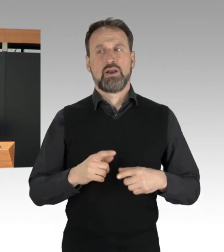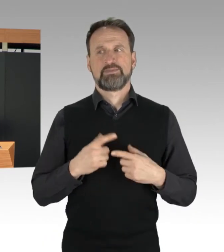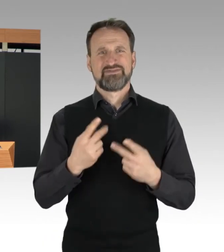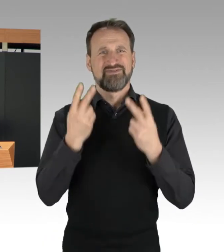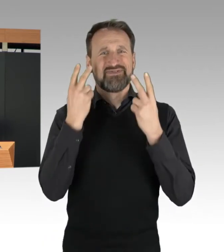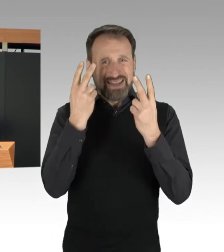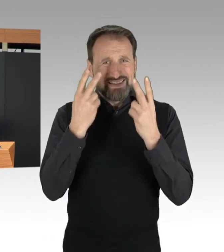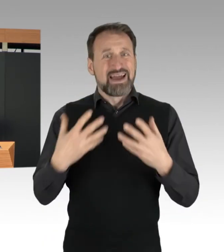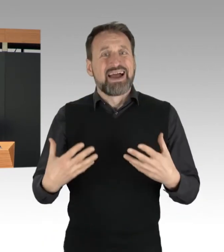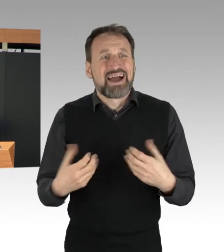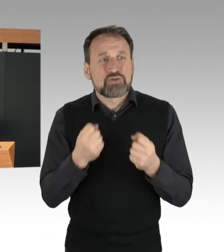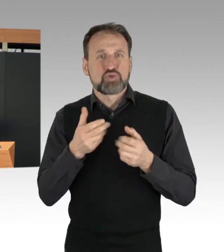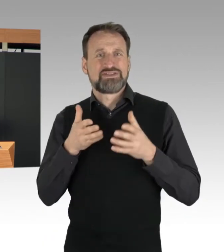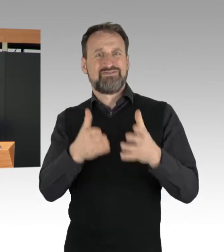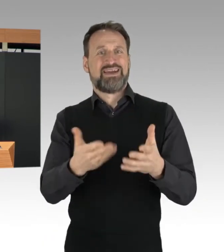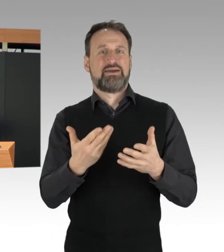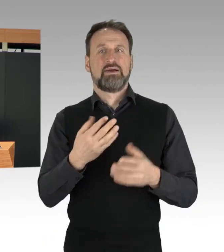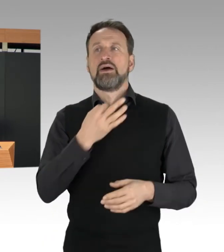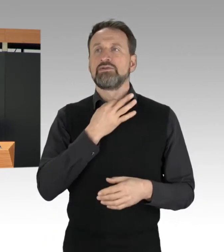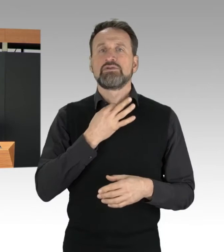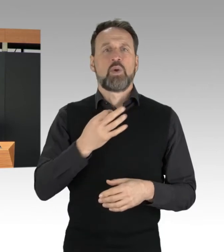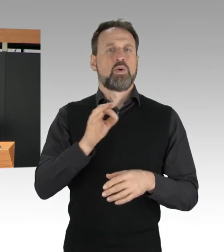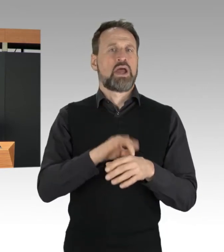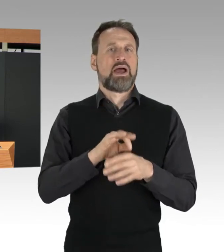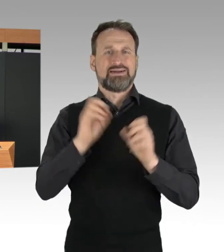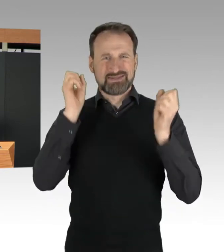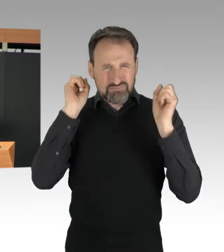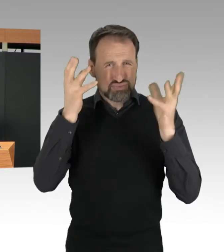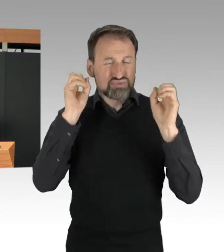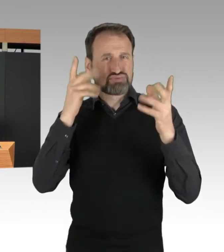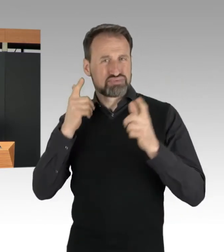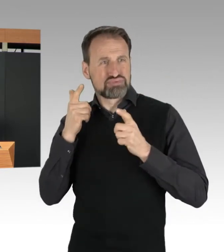Notarzt-Fahrten und der Transport von Kranken und Verletzten